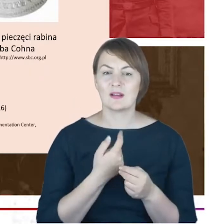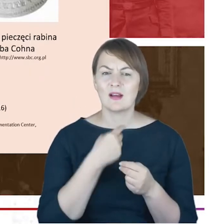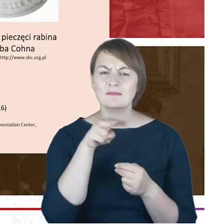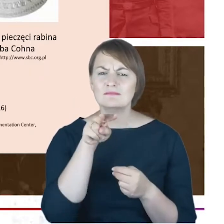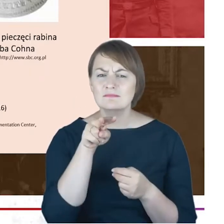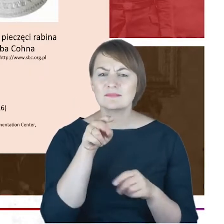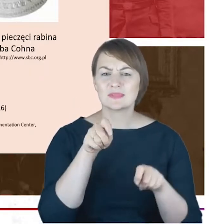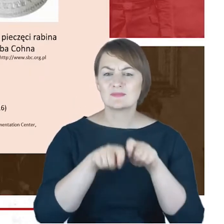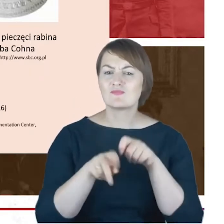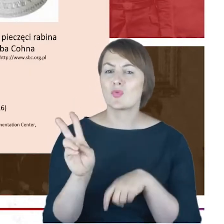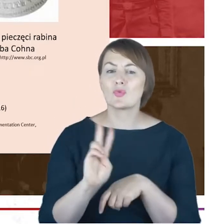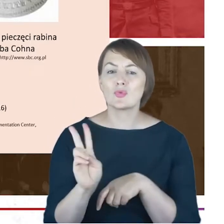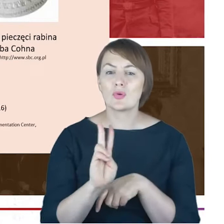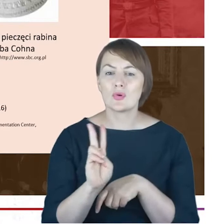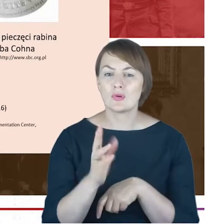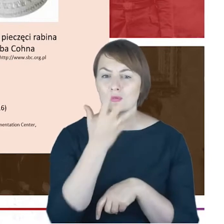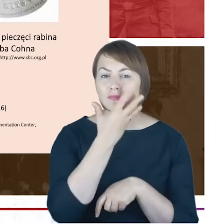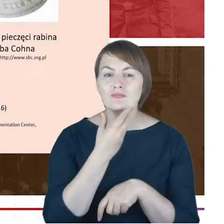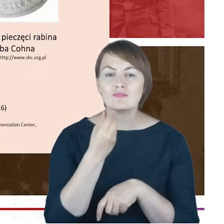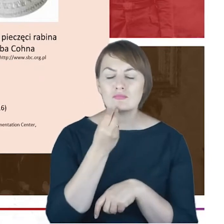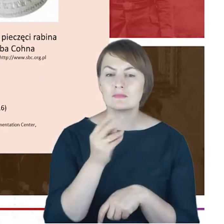się na portrecie, może tylko żałować, że nie